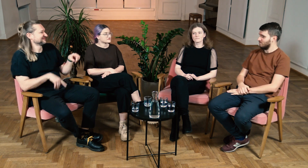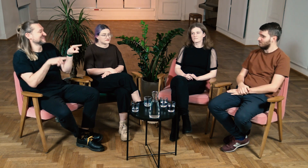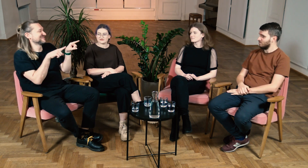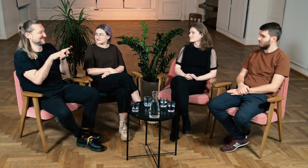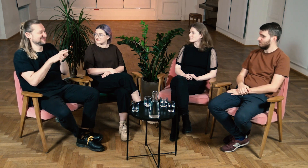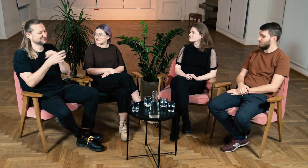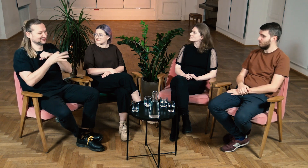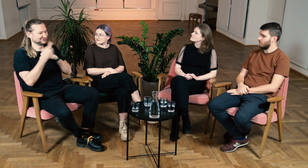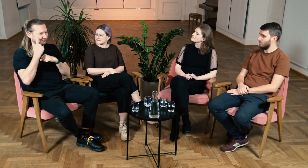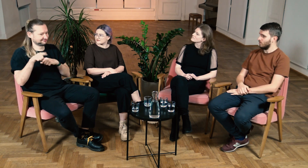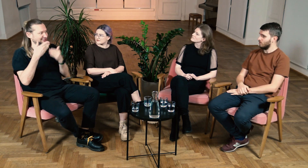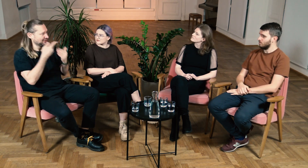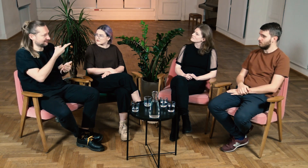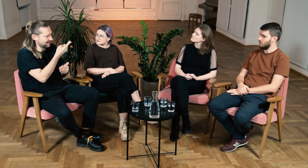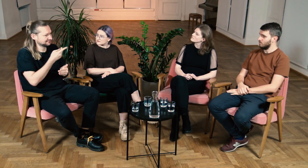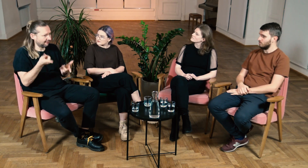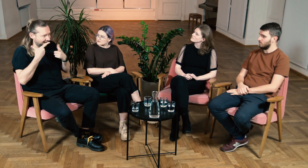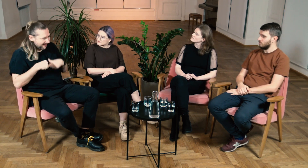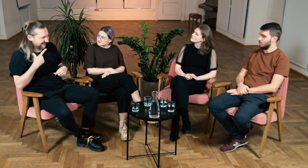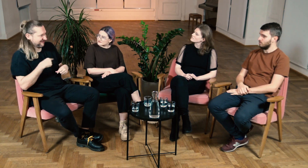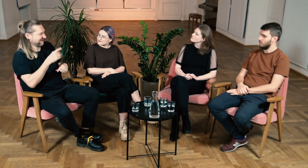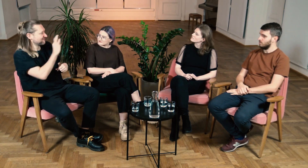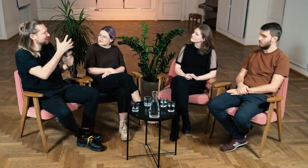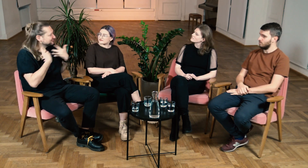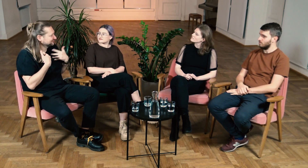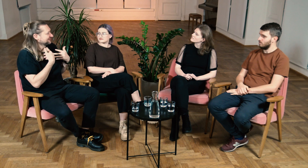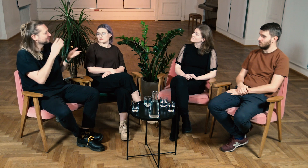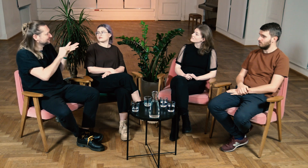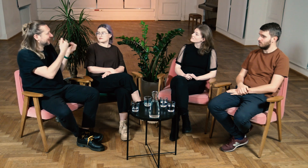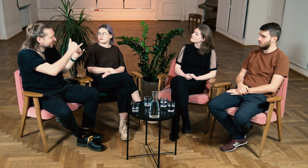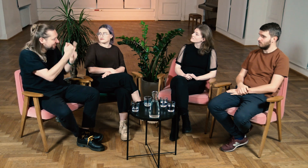M: Też myślę, że osoby słyszące dzięki opowieściom o waszym życiu i doświadczeniach dużo zyskują.